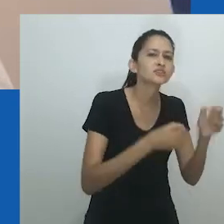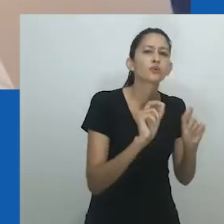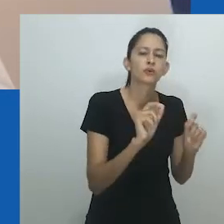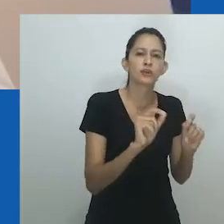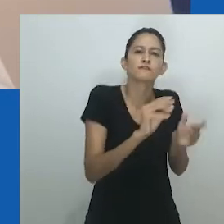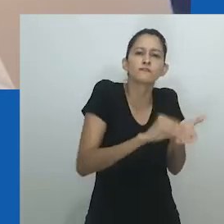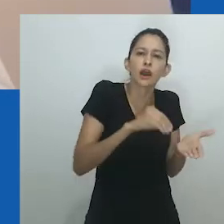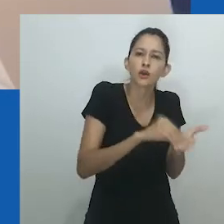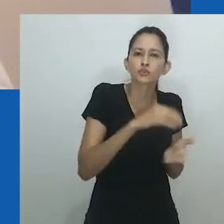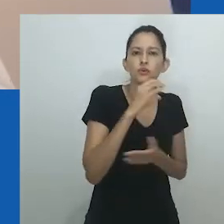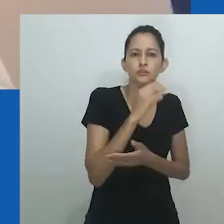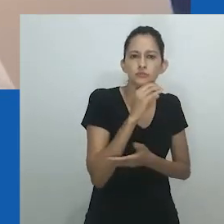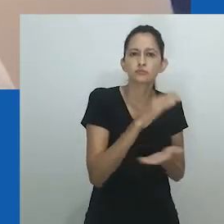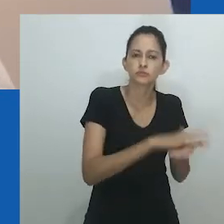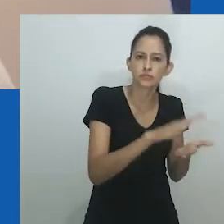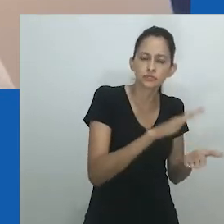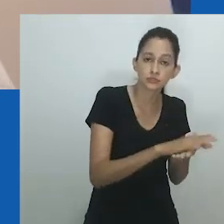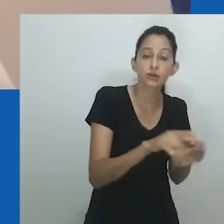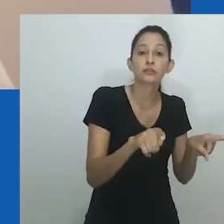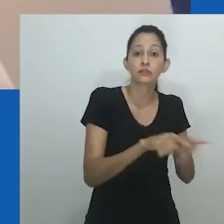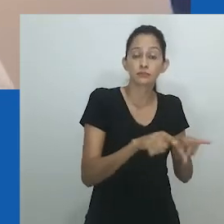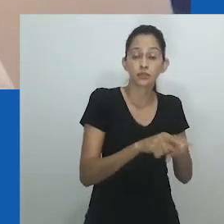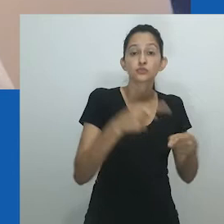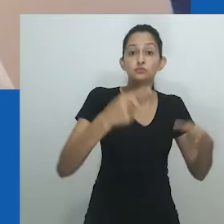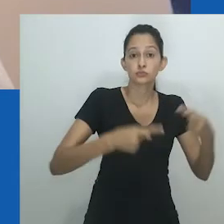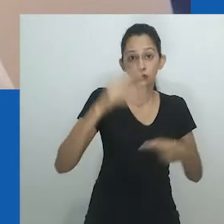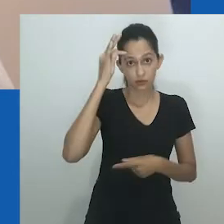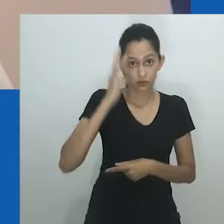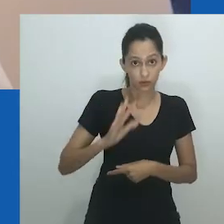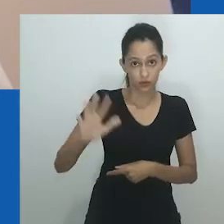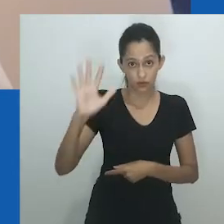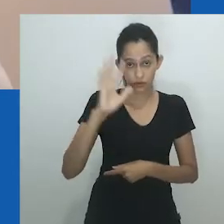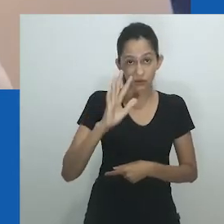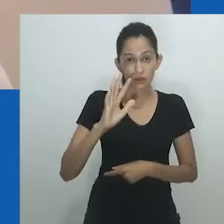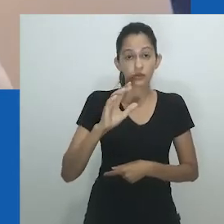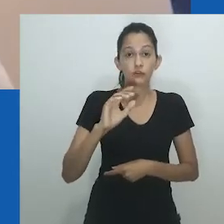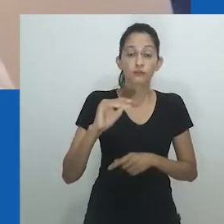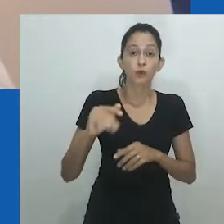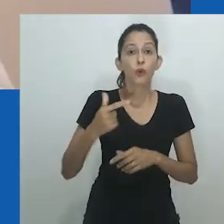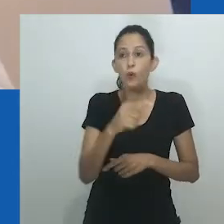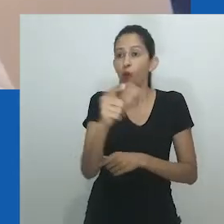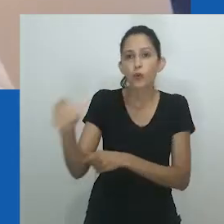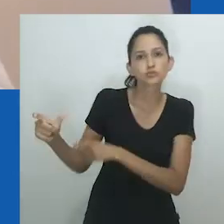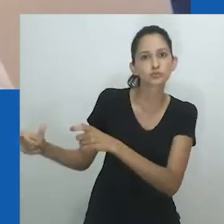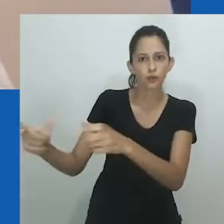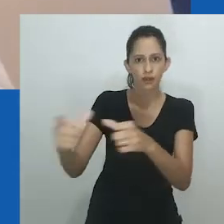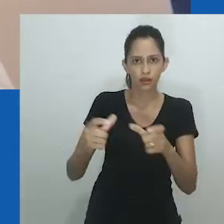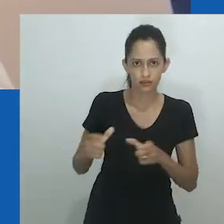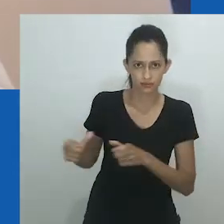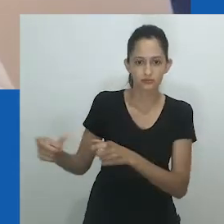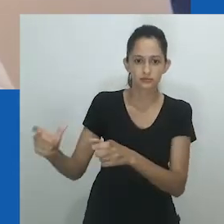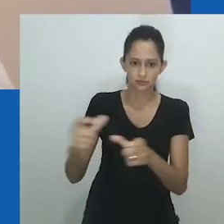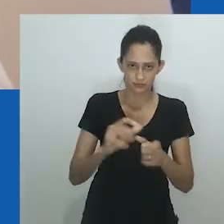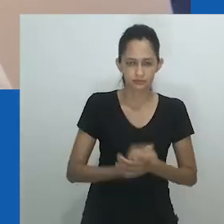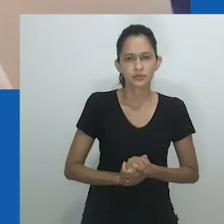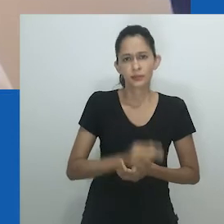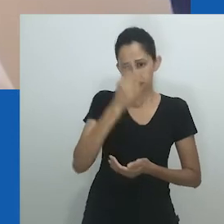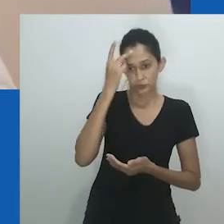Uma crítica argumenta que feministas escrevendo a partir de perspectivas ocidentais frequentemente limitam o gênero à família nuclear.